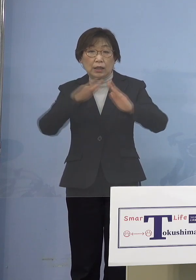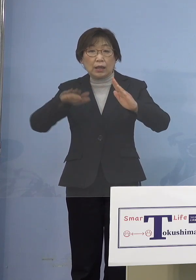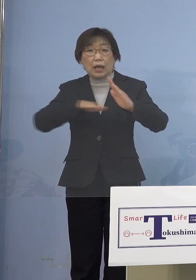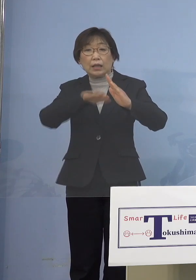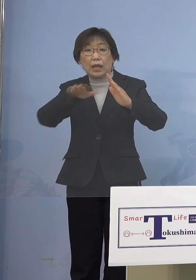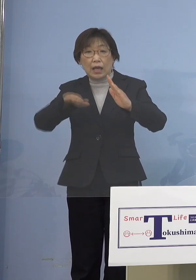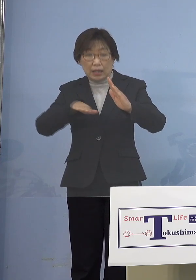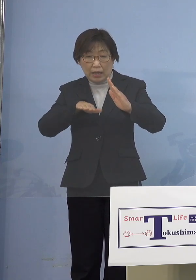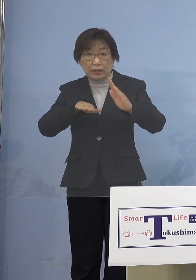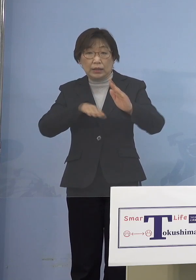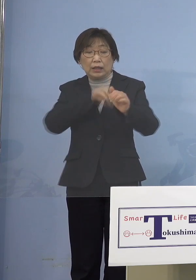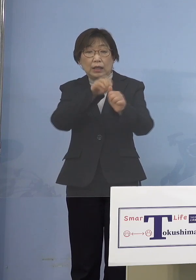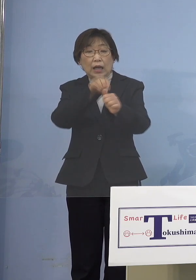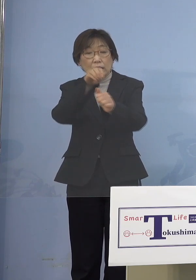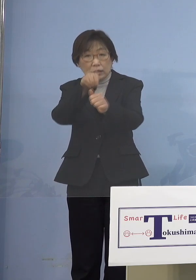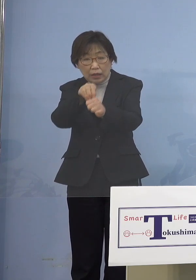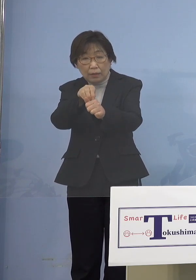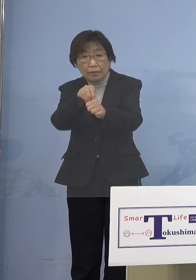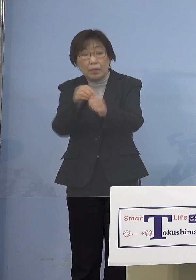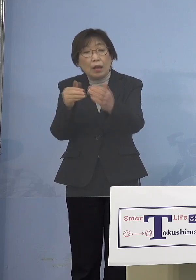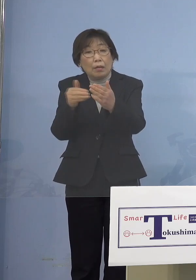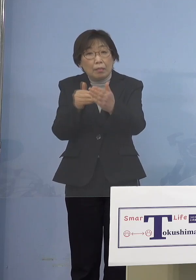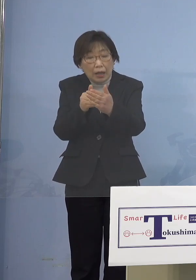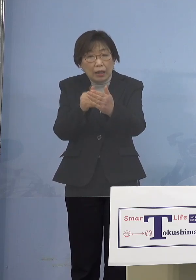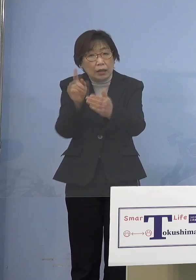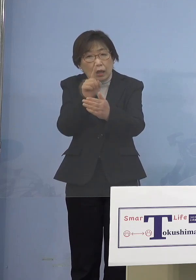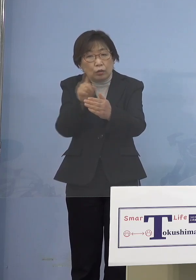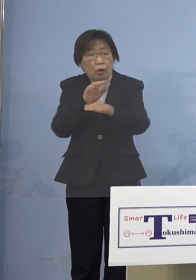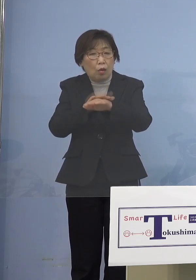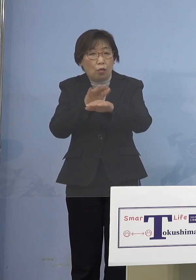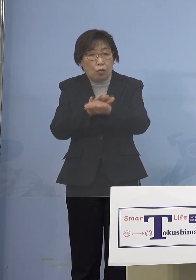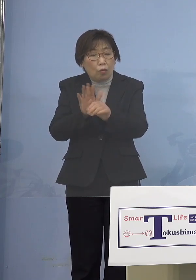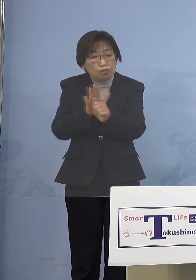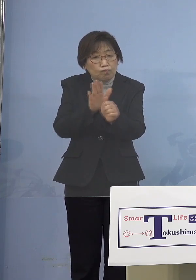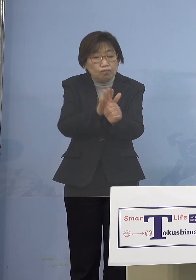手をつっこまざるを得ない ということで今回異例中の異例ですが